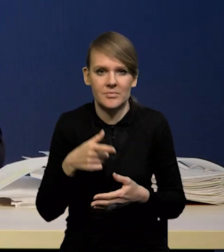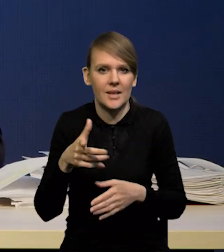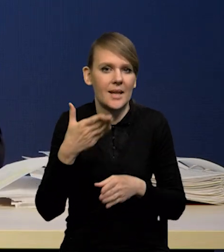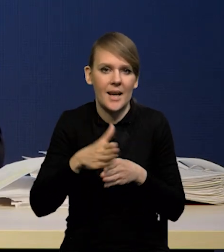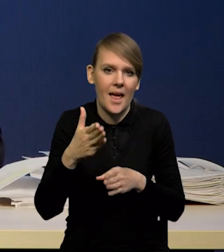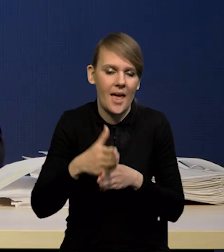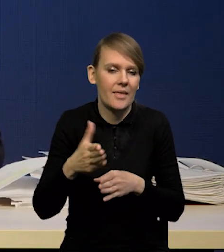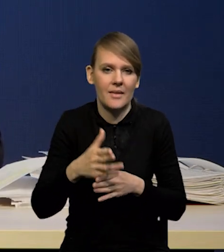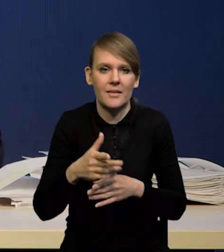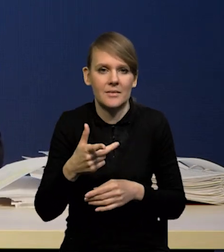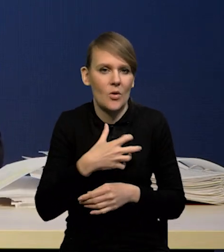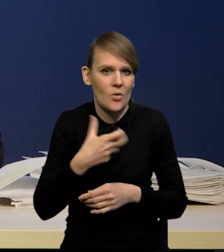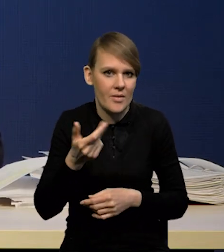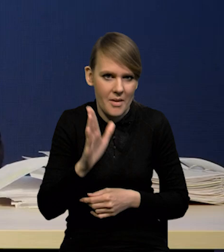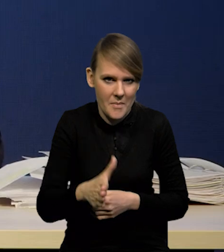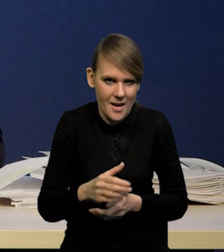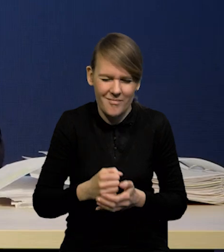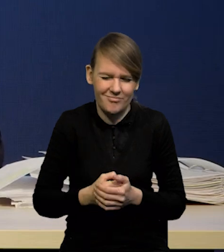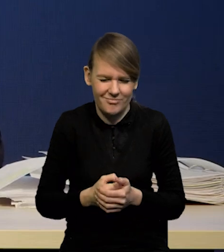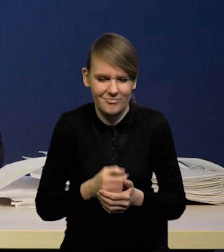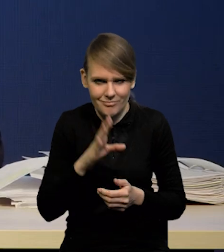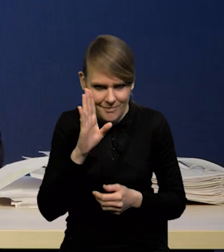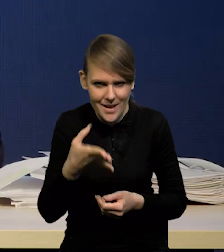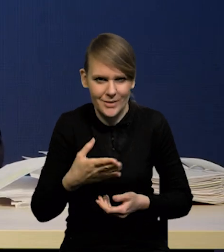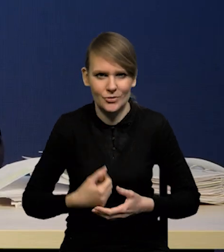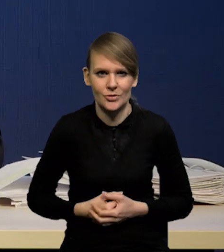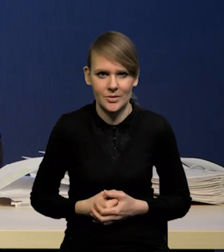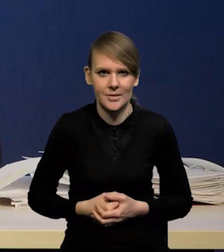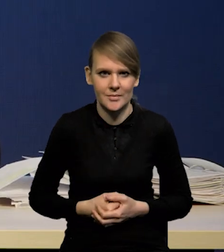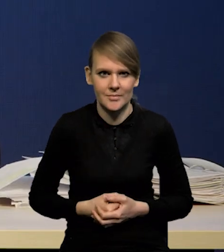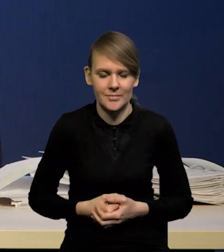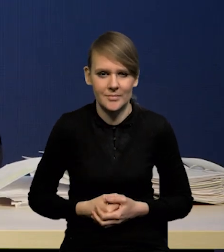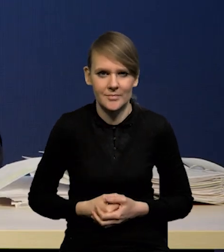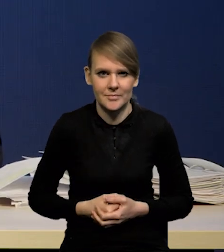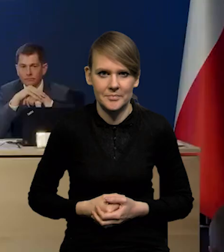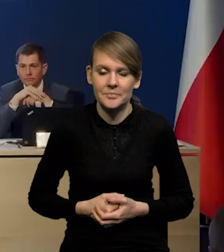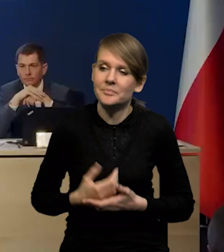i nie będzie kredytów w gospodarce. Będzie. Będzie. Bardzo proszę.